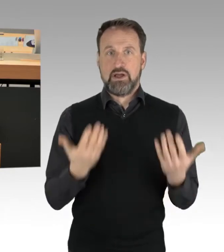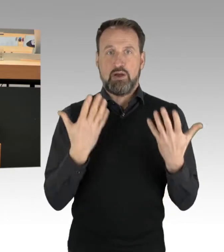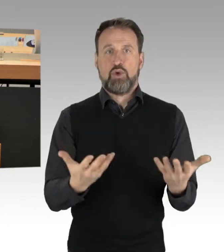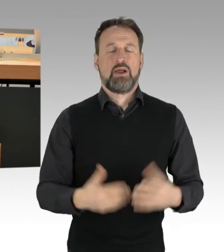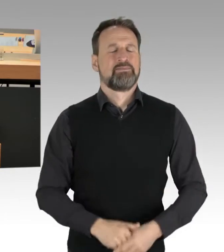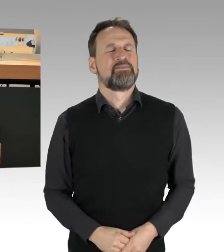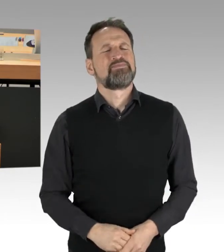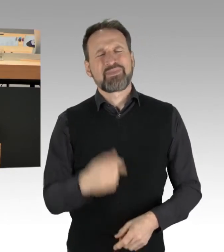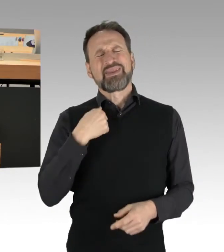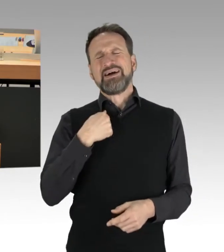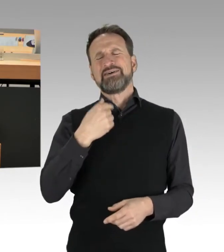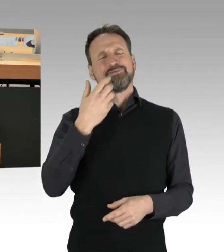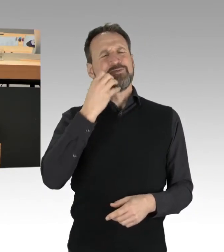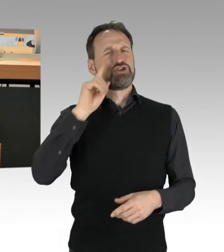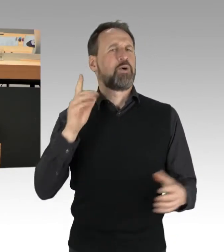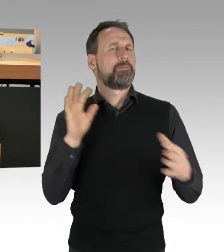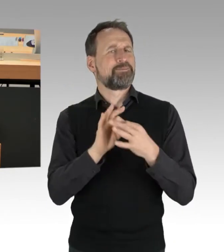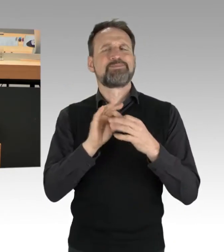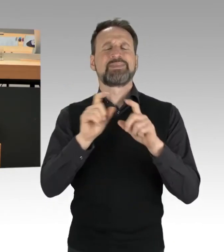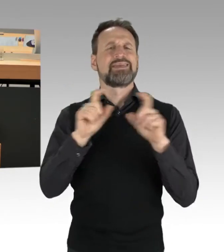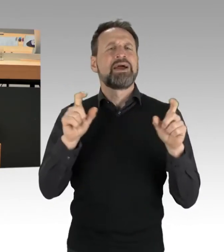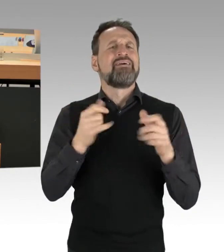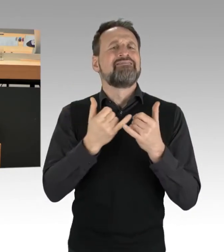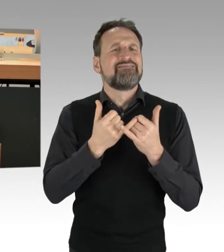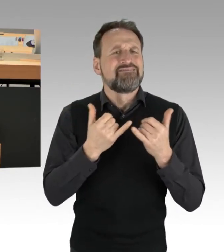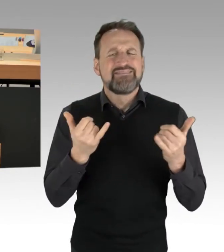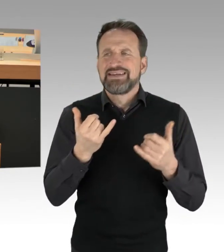auf die Fragestellungen zum Thema politischer Protest an und für sich.